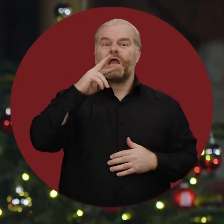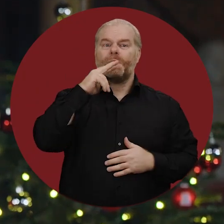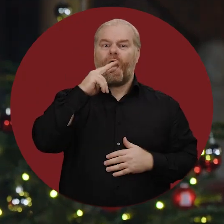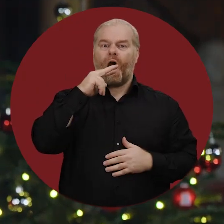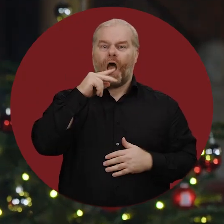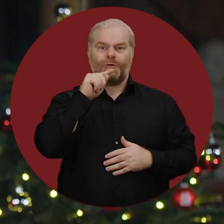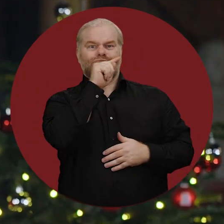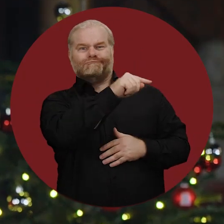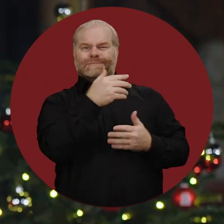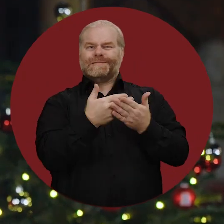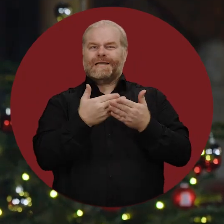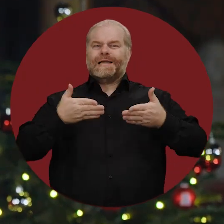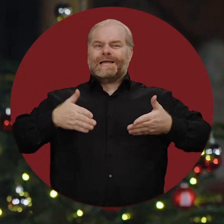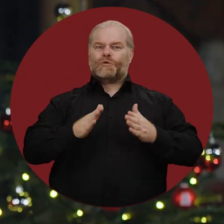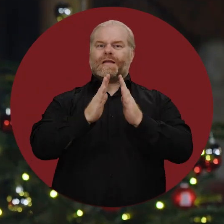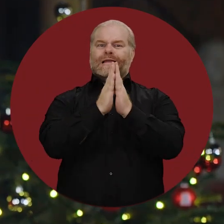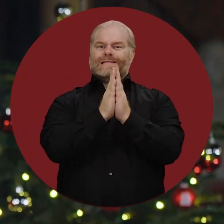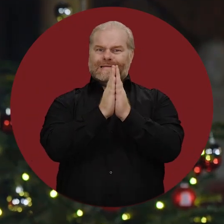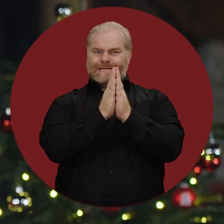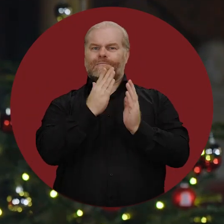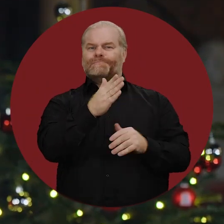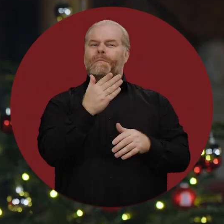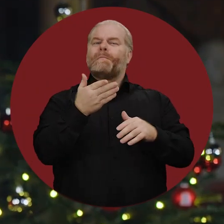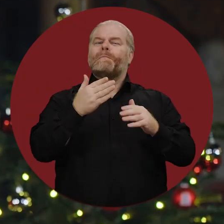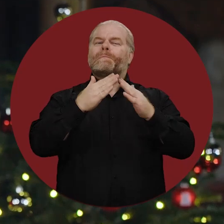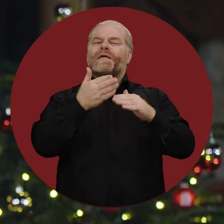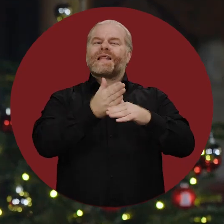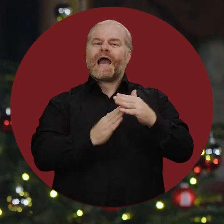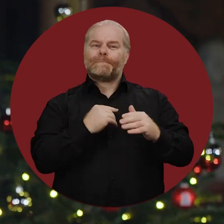Ich war auch in Ramallah und zu einem Besuch der Geburtskirche in Bethlehem,